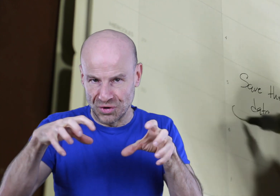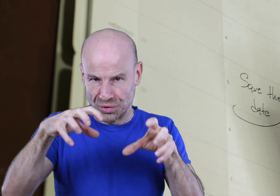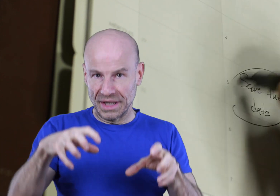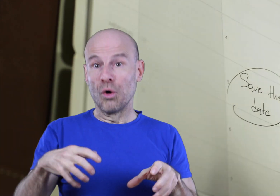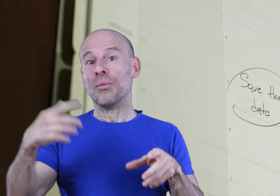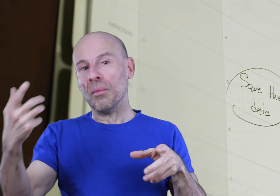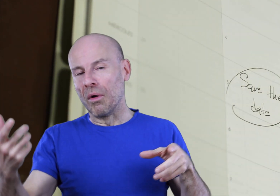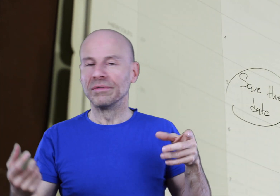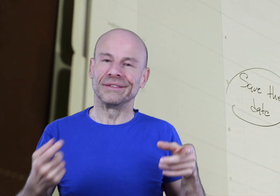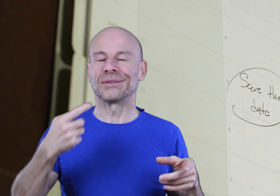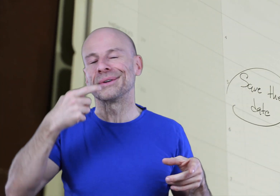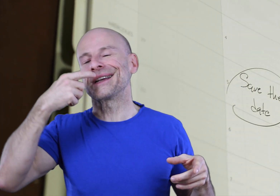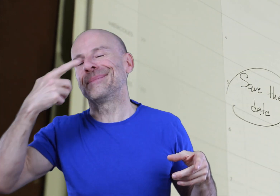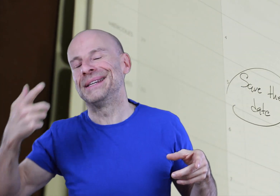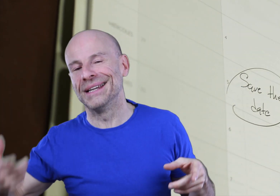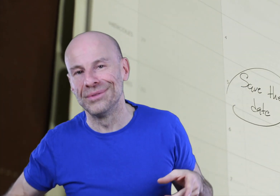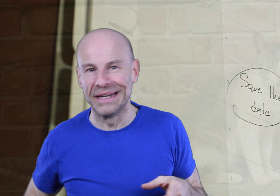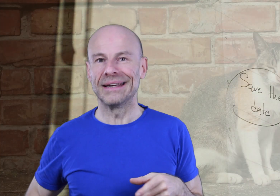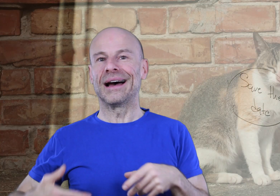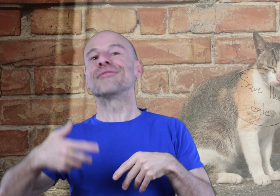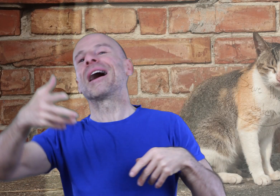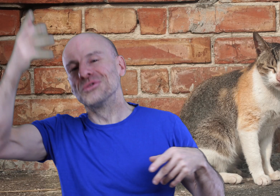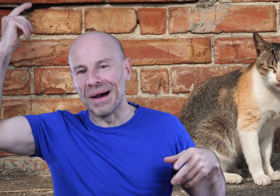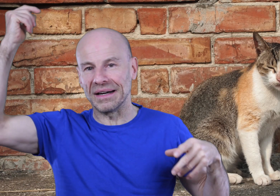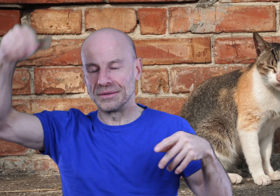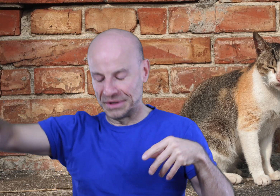vos journées au moment où vous avez tendance à piquer du nez, à avoir un coup de barre.